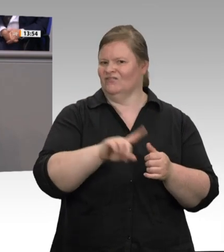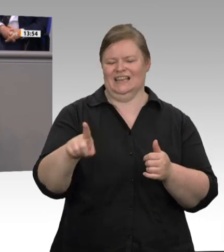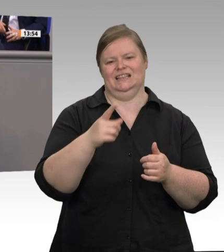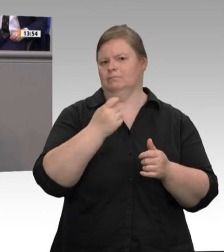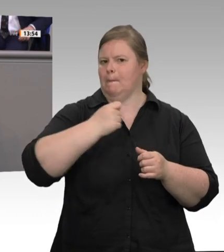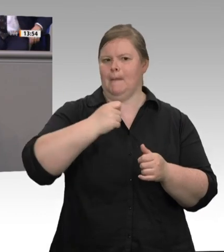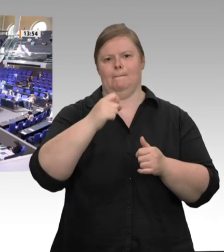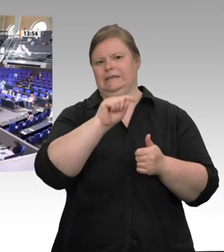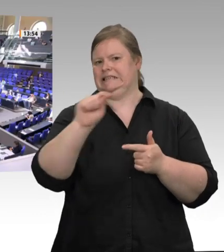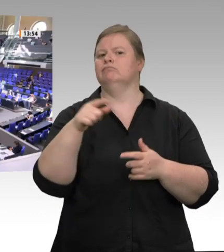feststellen.